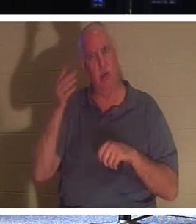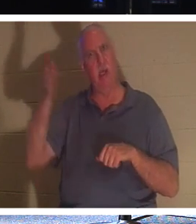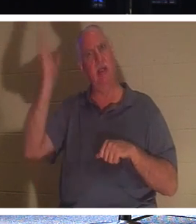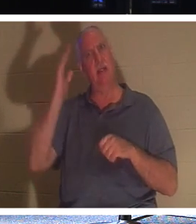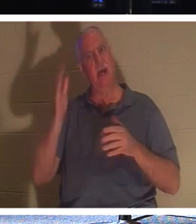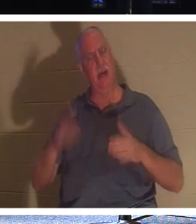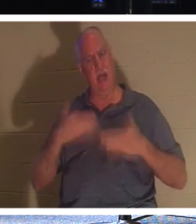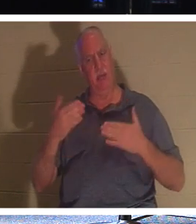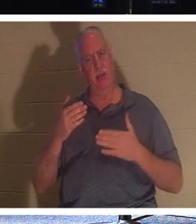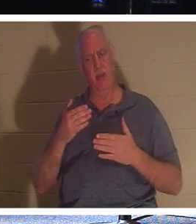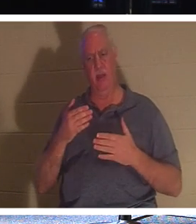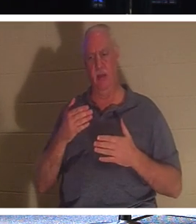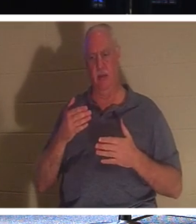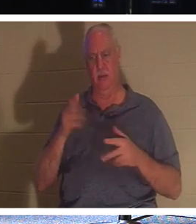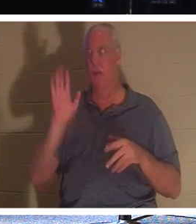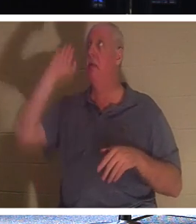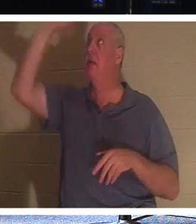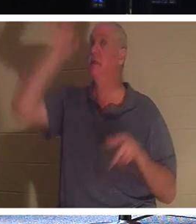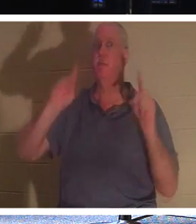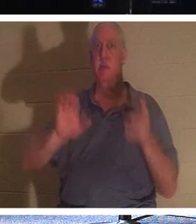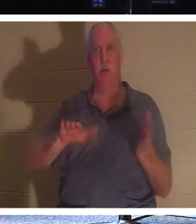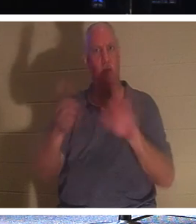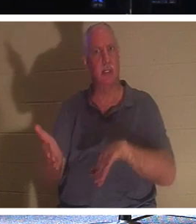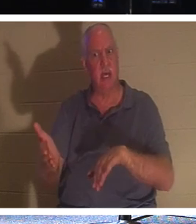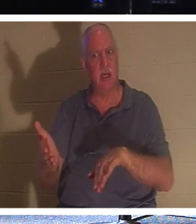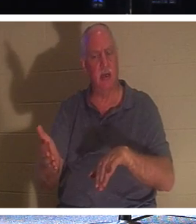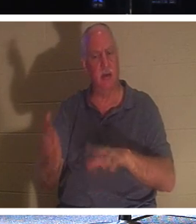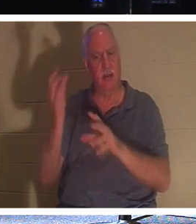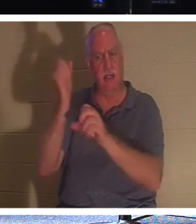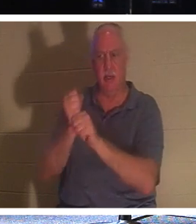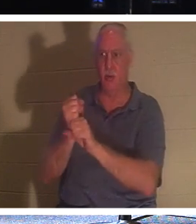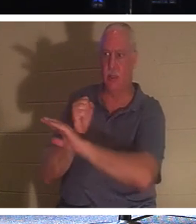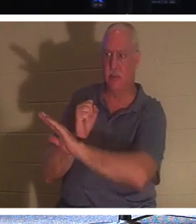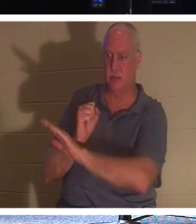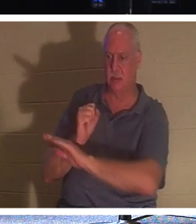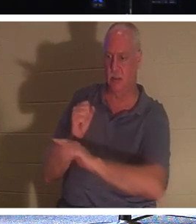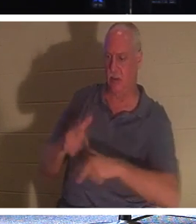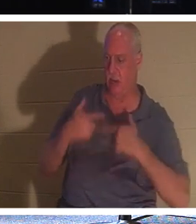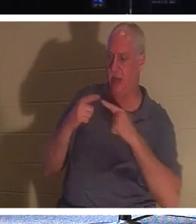Его народа, тех, кто доверил Ему свою жизнь. Почему? Потому что Он заставляет их